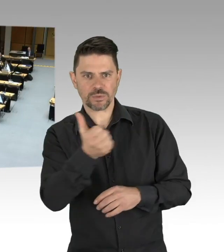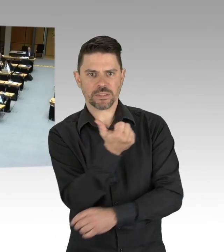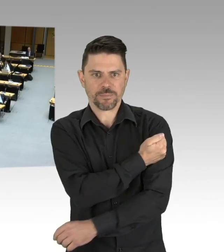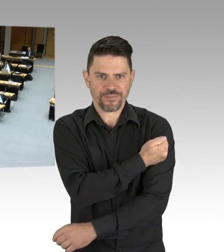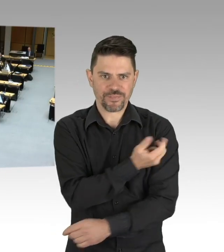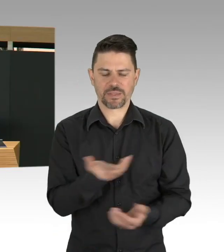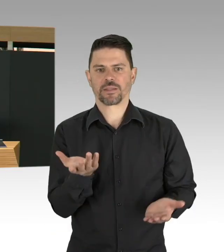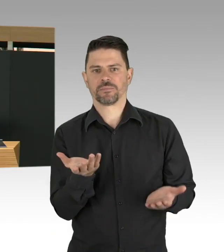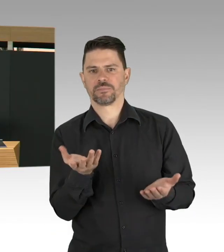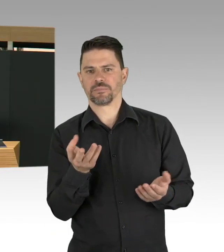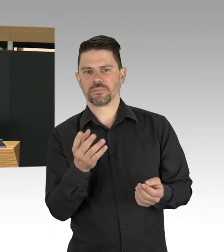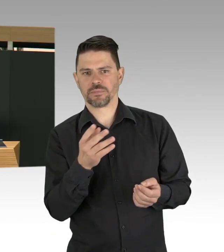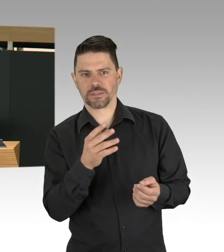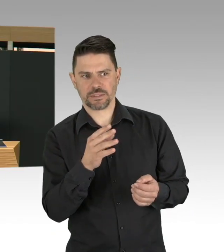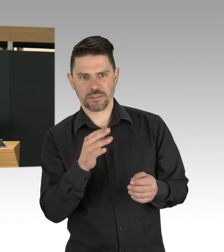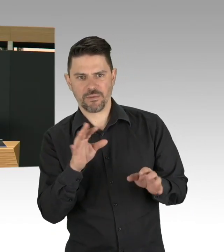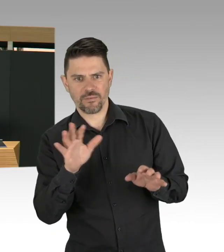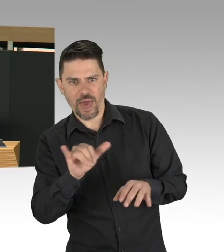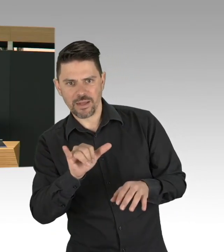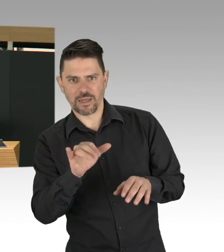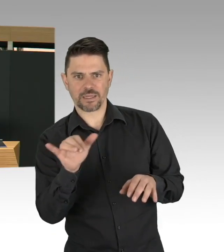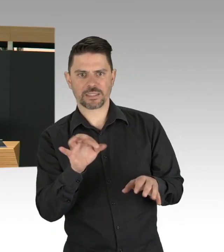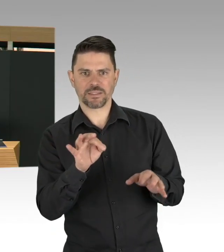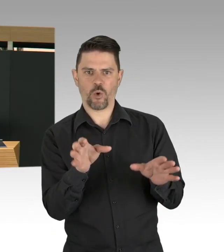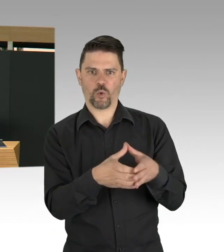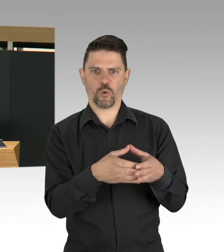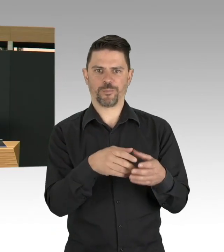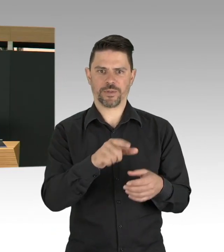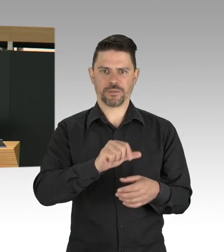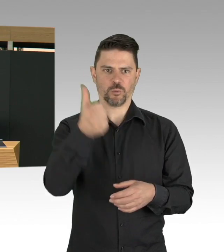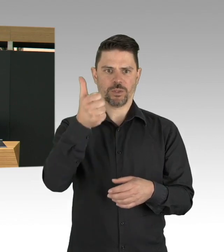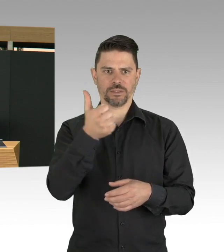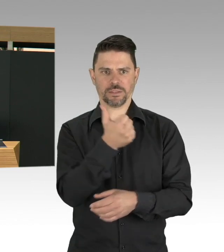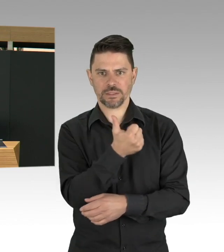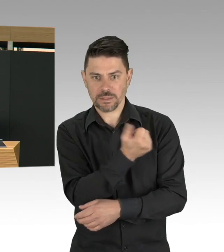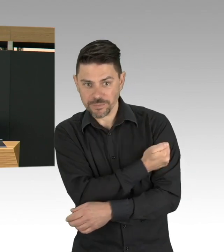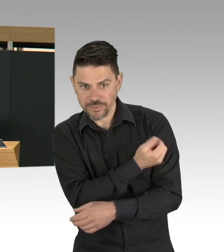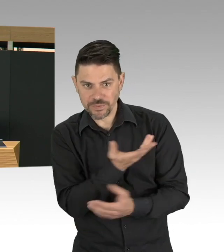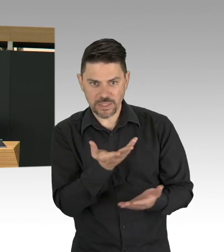auch andere Dinge wie wir mit Impfen beispielsweise umgehen, das ist Punkt 1, Punkt 2 ist, meine Damen und Herren Testen.